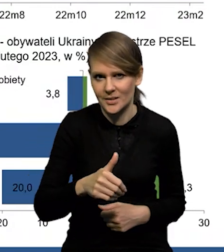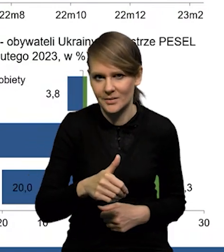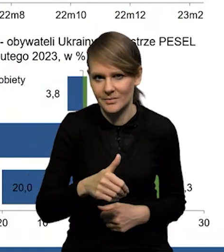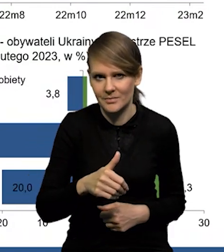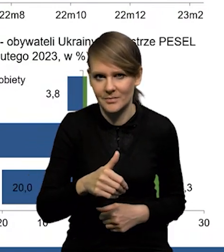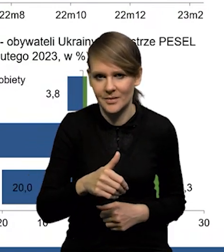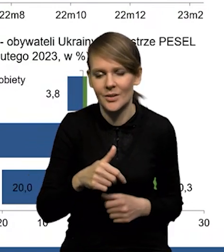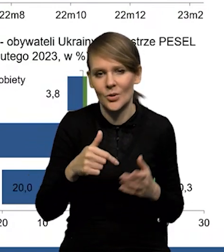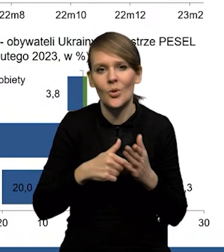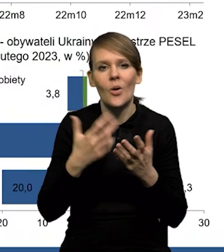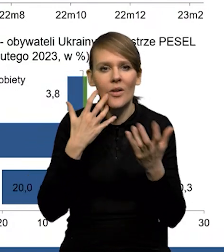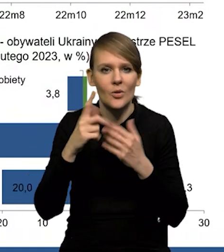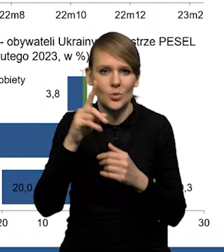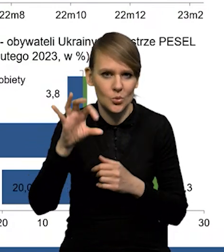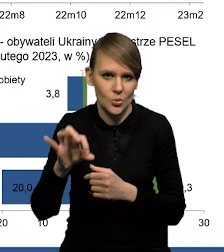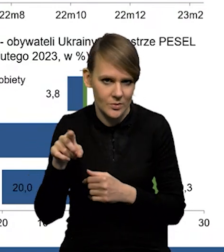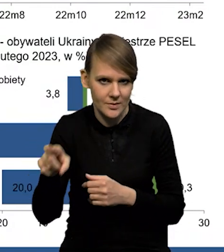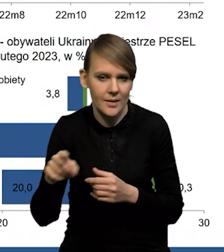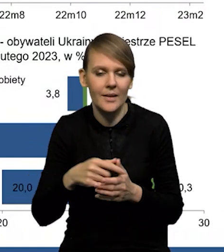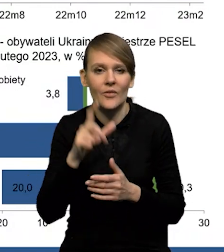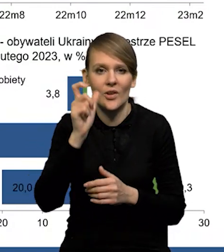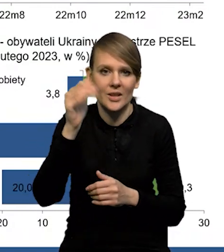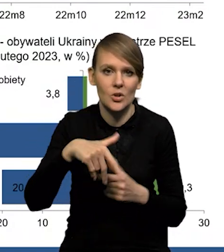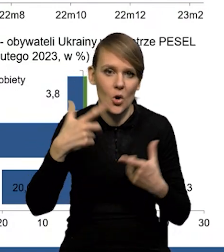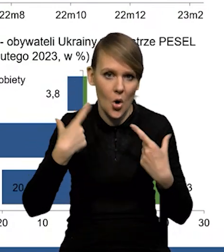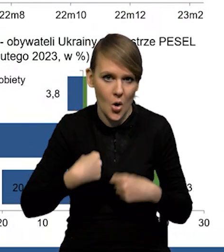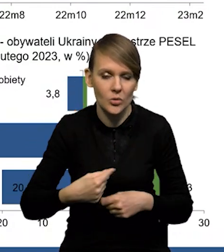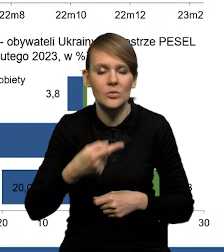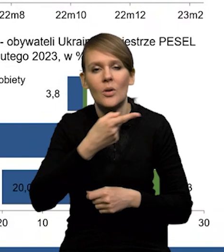To są też dane ZUSu, że około 200 000 osób to są te osoby,